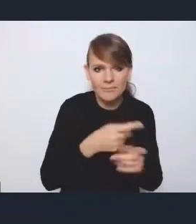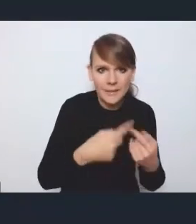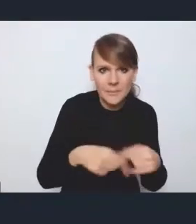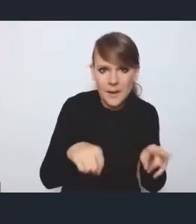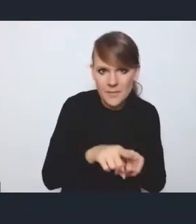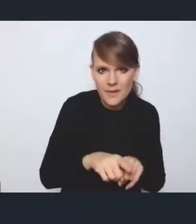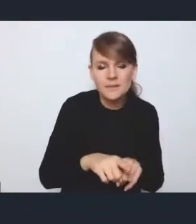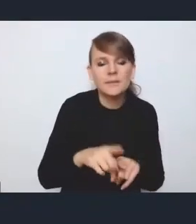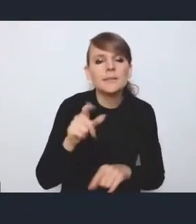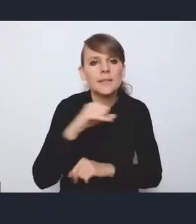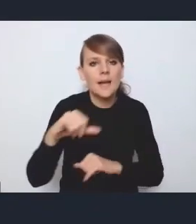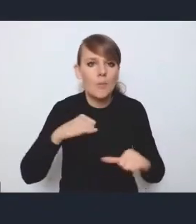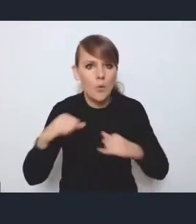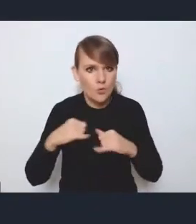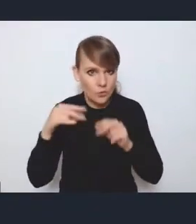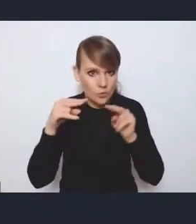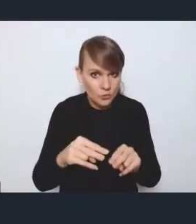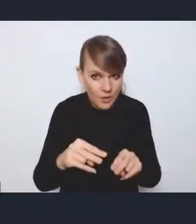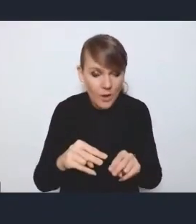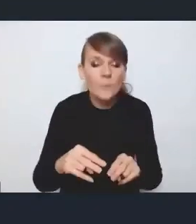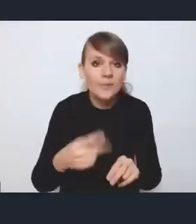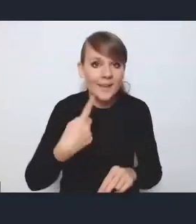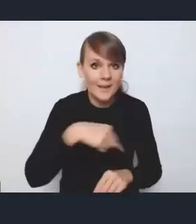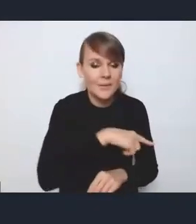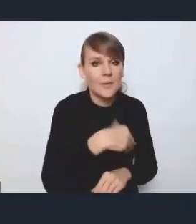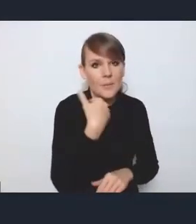to tak w toku tych naszych dyskusji, też na zespole międzyresortowym,